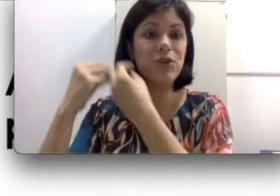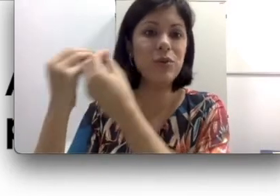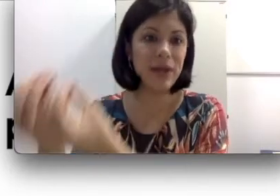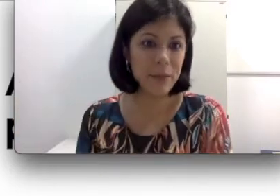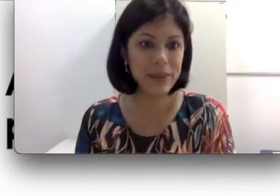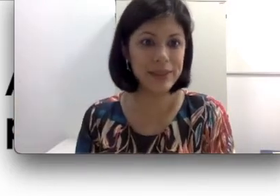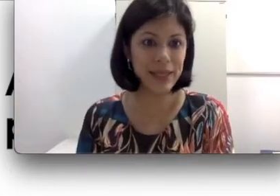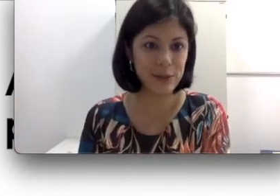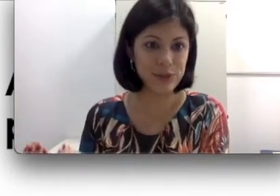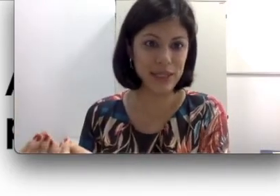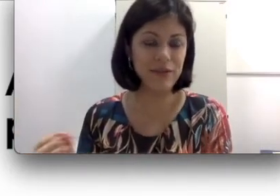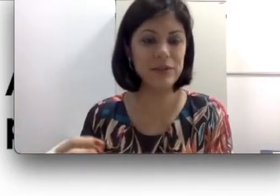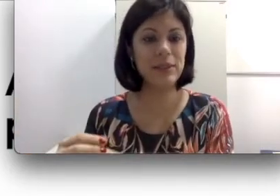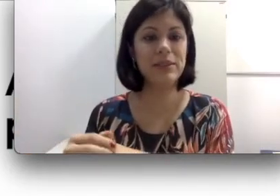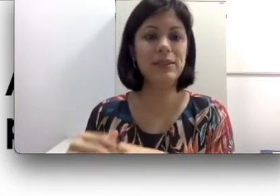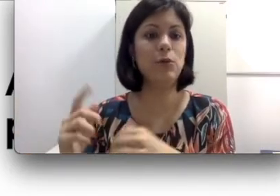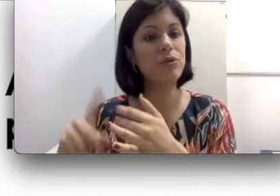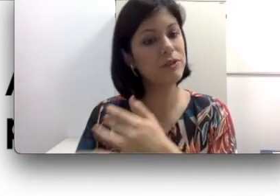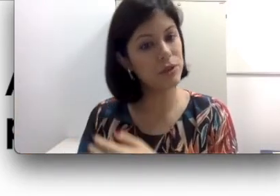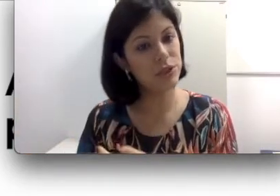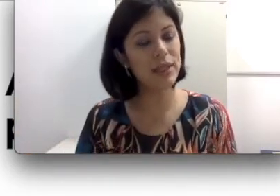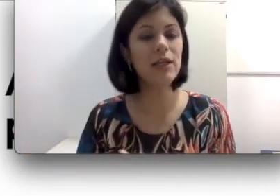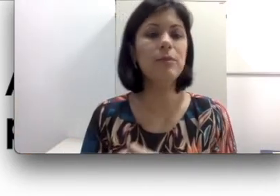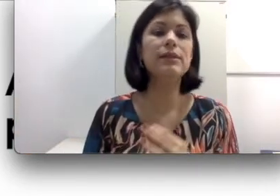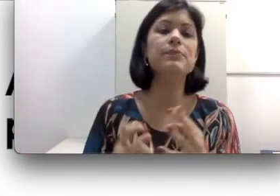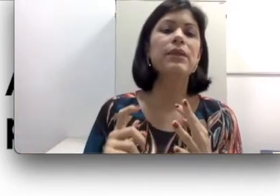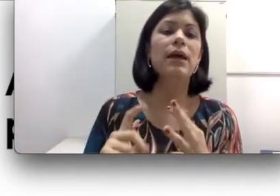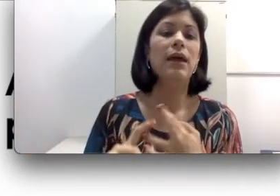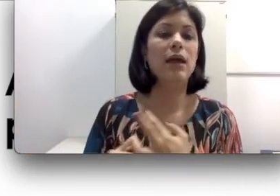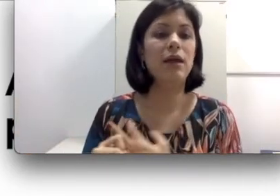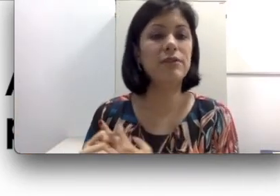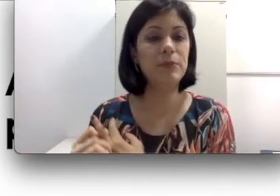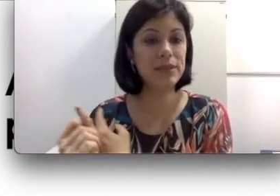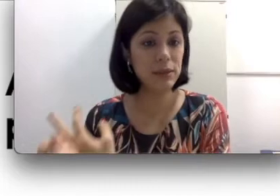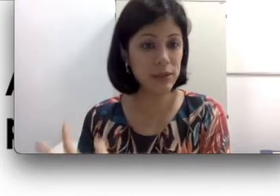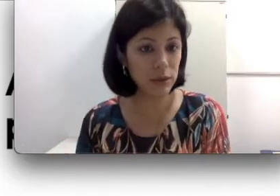encontrar parceiros. Você precisa ter um professor de libras. Você precisa ter interlocutores